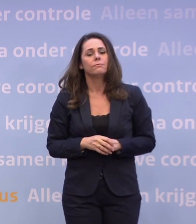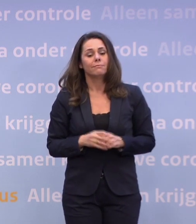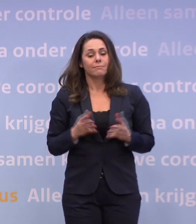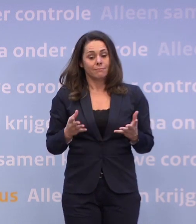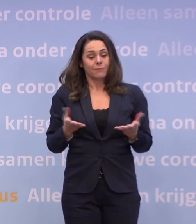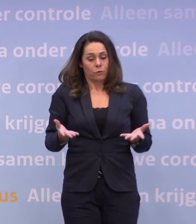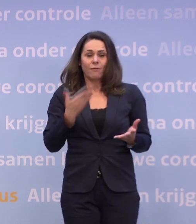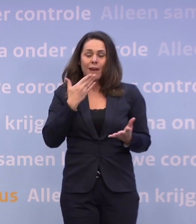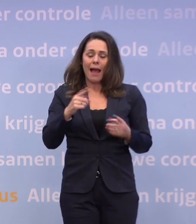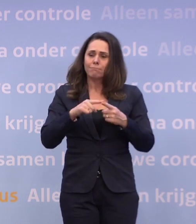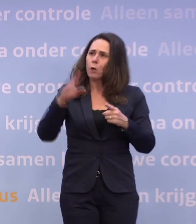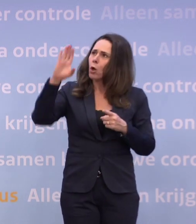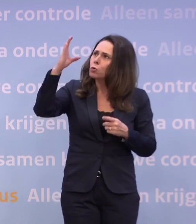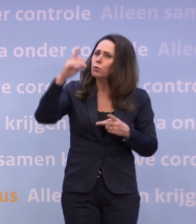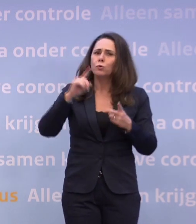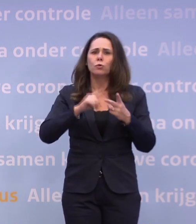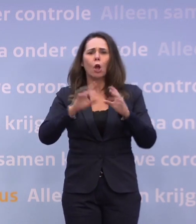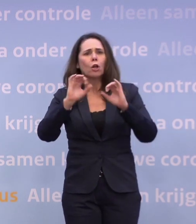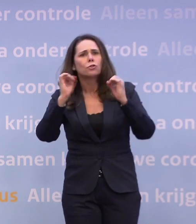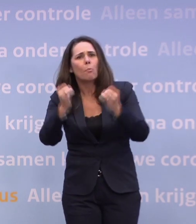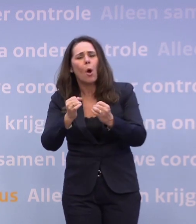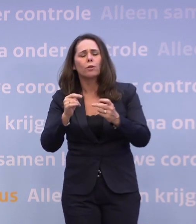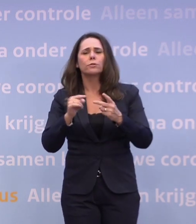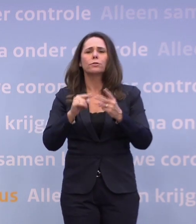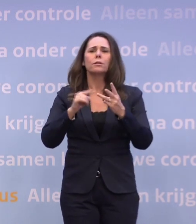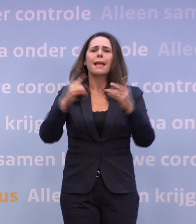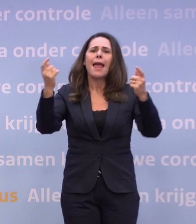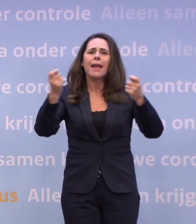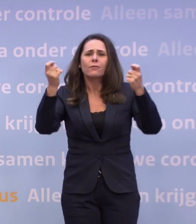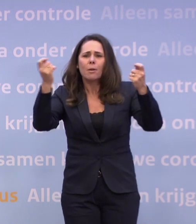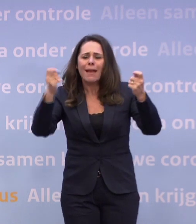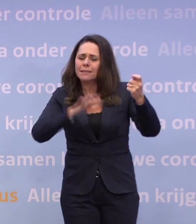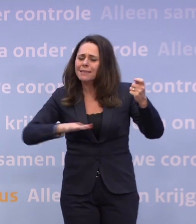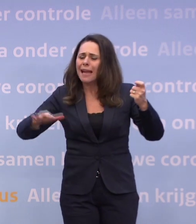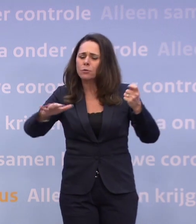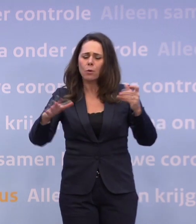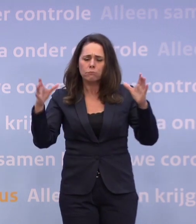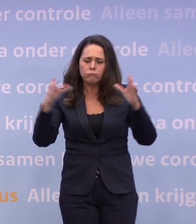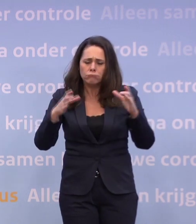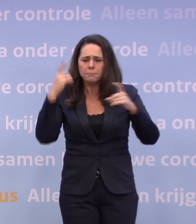...in de cultuur-, in de sport- en in de evenementensector heel druk mee bezig is.